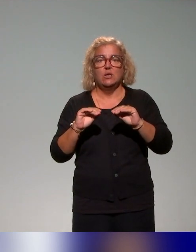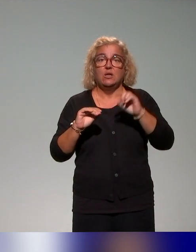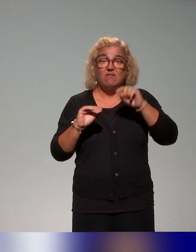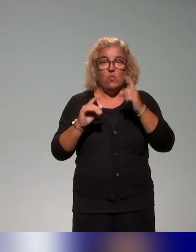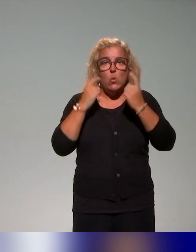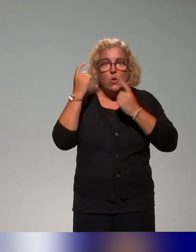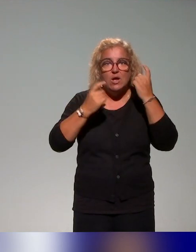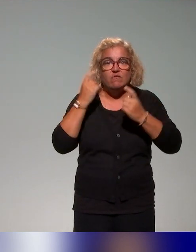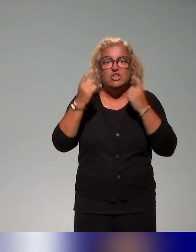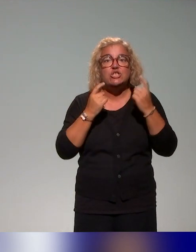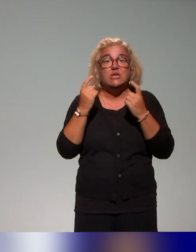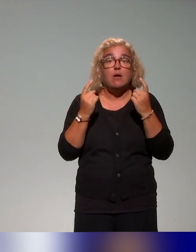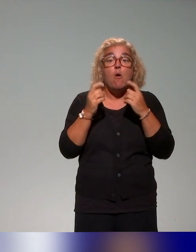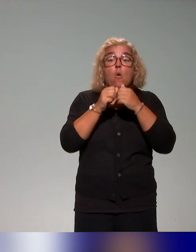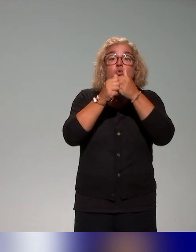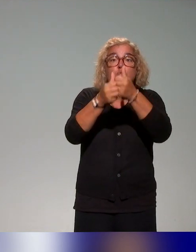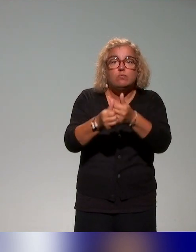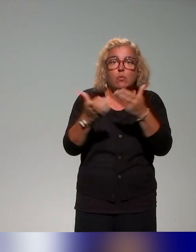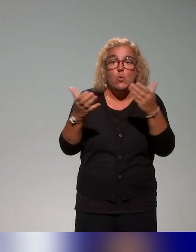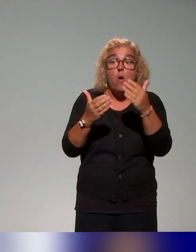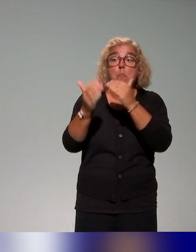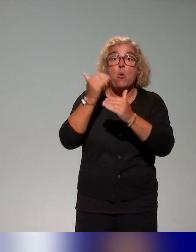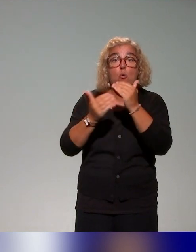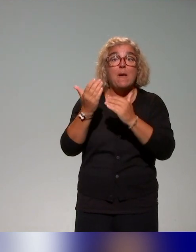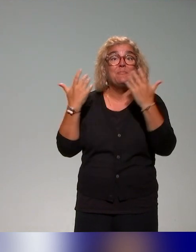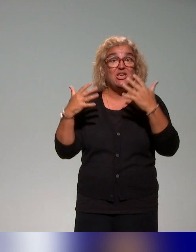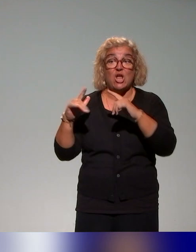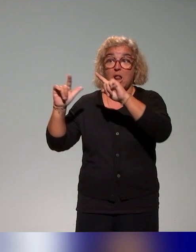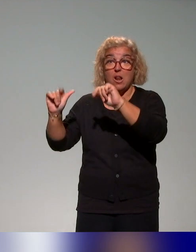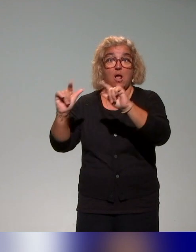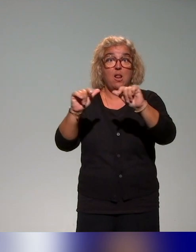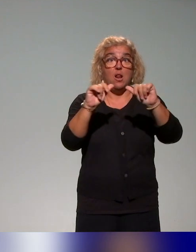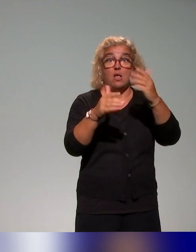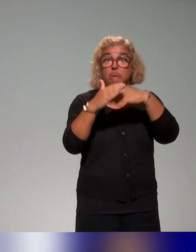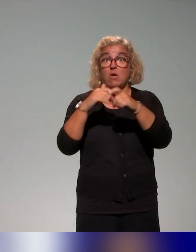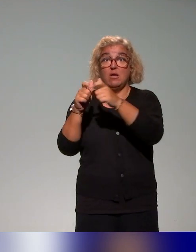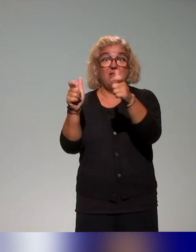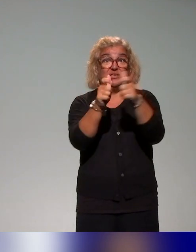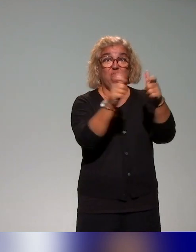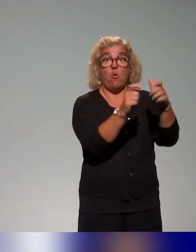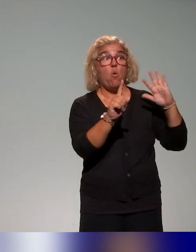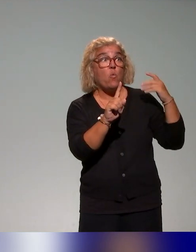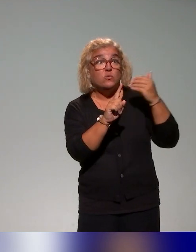existante dans les établissements, puisqu'on sait que chaque contexte est bien sûr différent. Il y a déjà beaucoup de choses qui sont proposées.